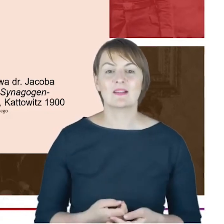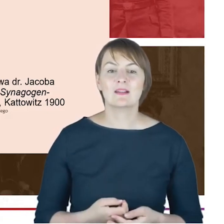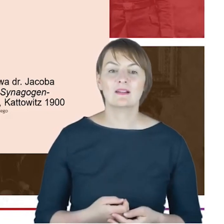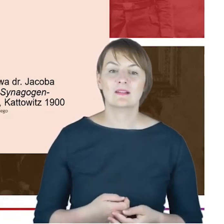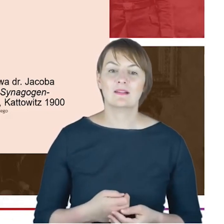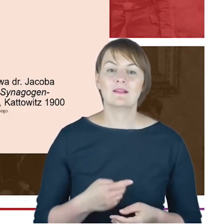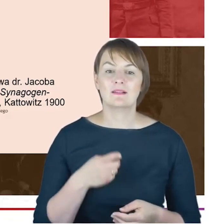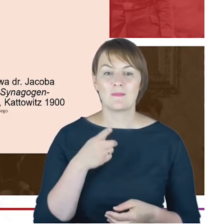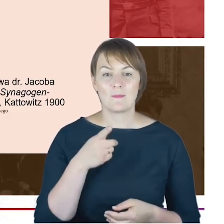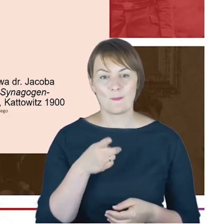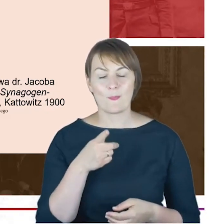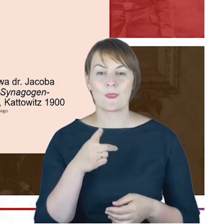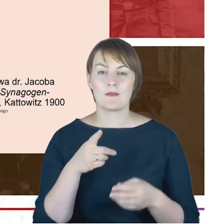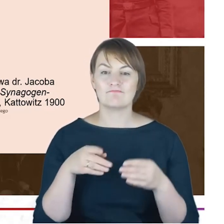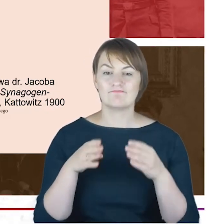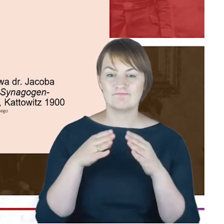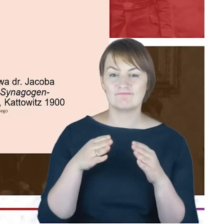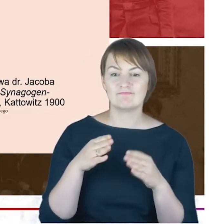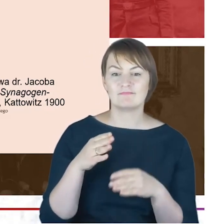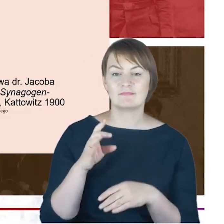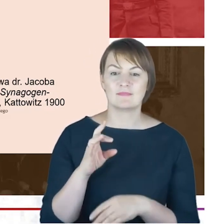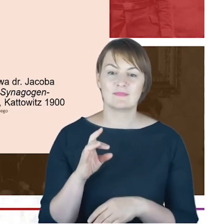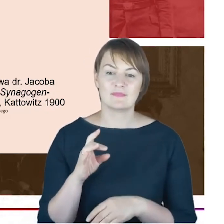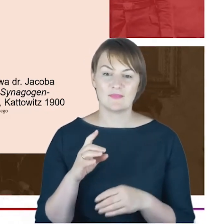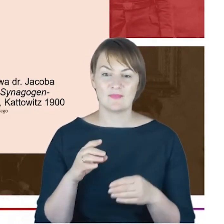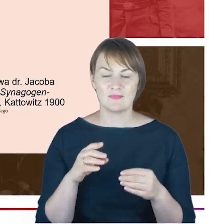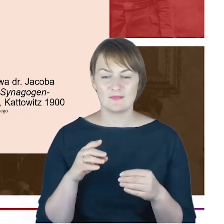Synagogen Gemeinde Kattowitz O-S. To jest publikacje